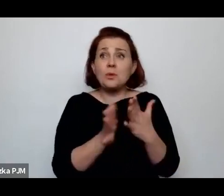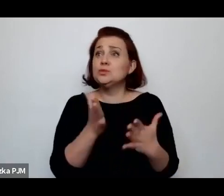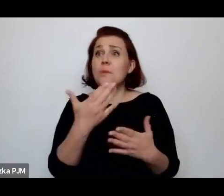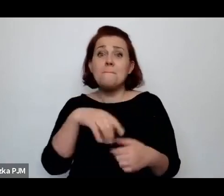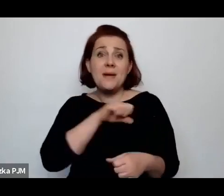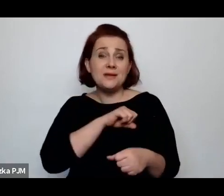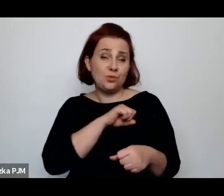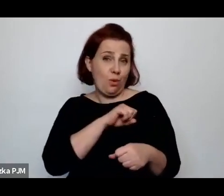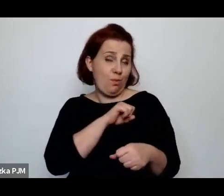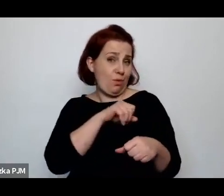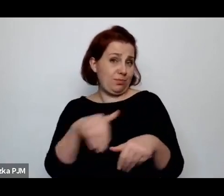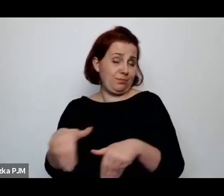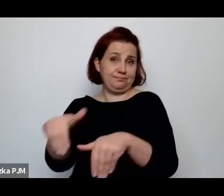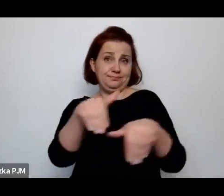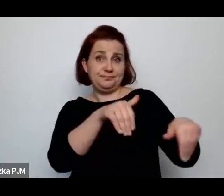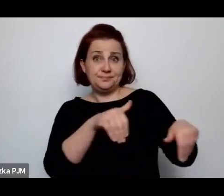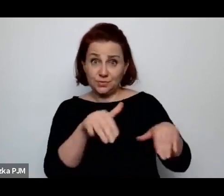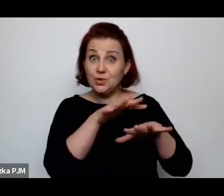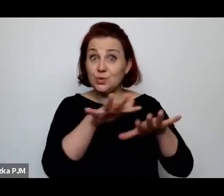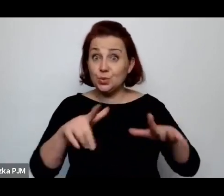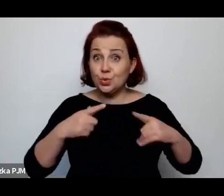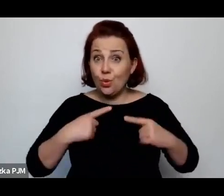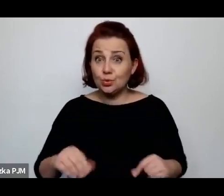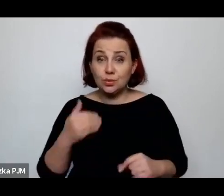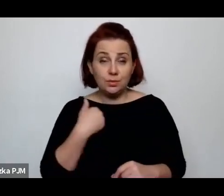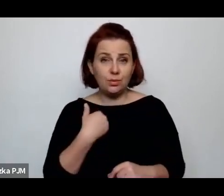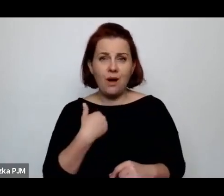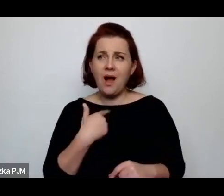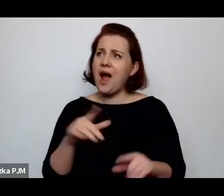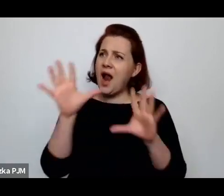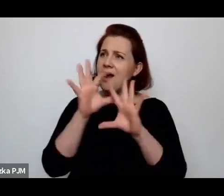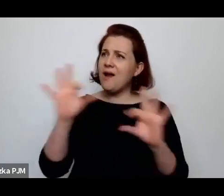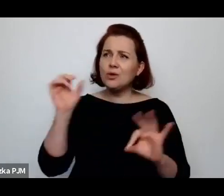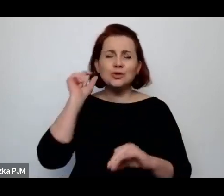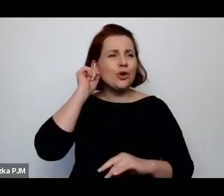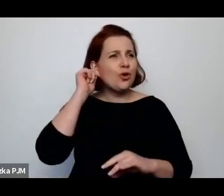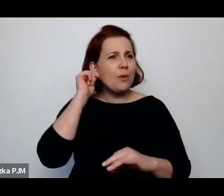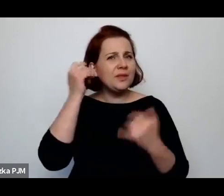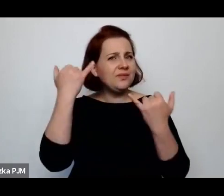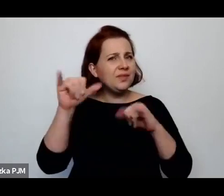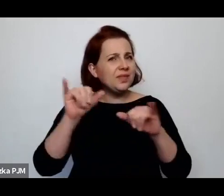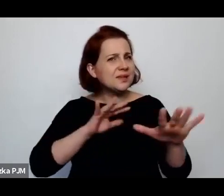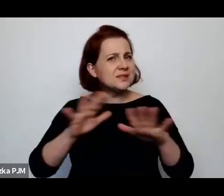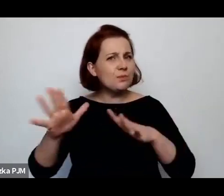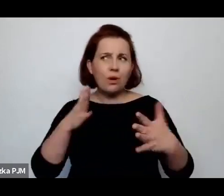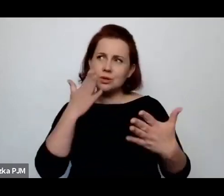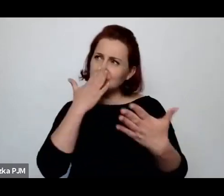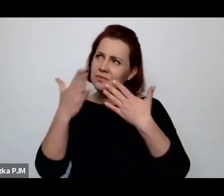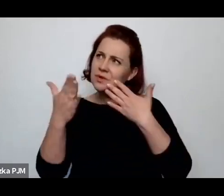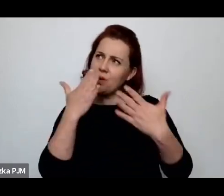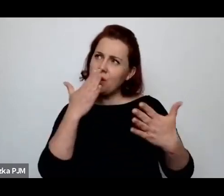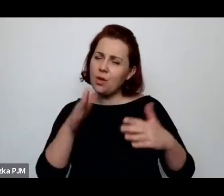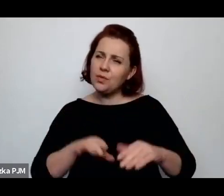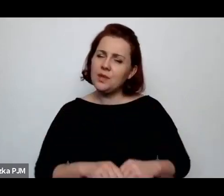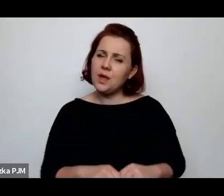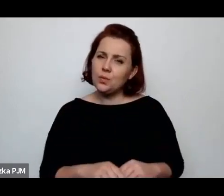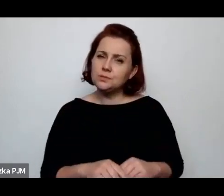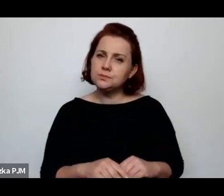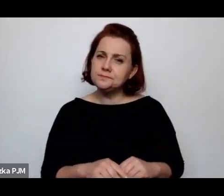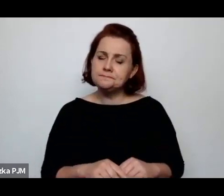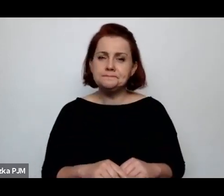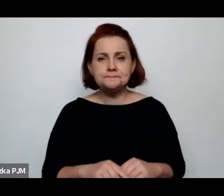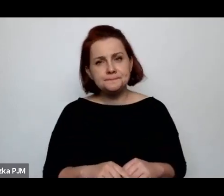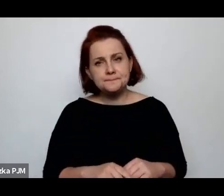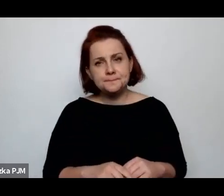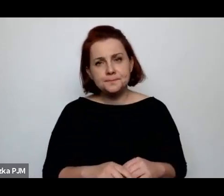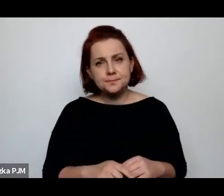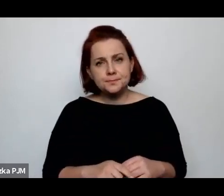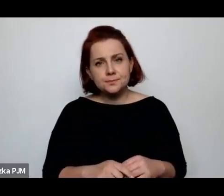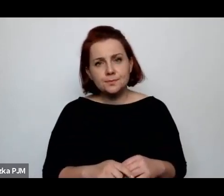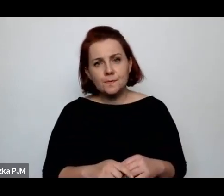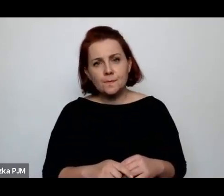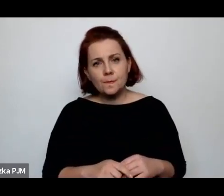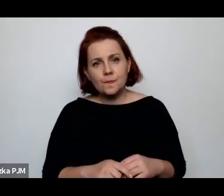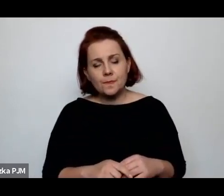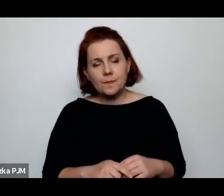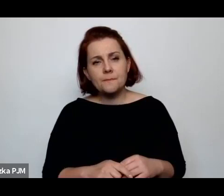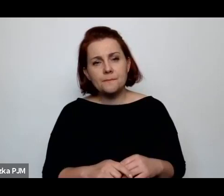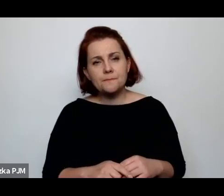Czy tutaj los kobiet jakoś inaczej można umiejscowić no to myślę, że adekwatnie do tego, jak